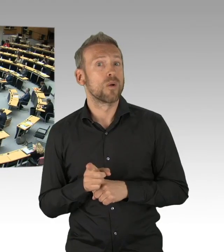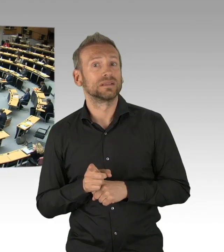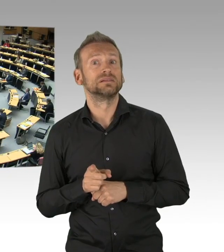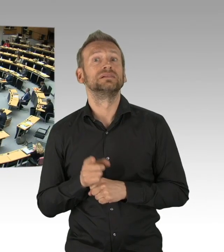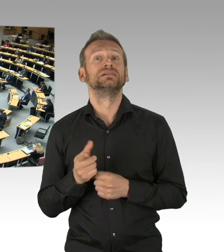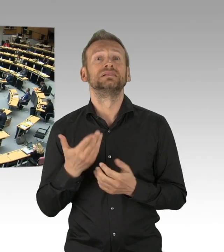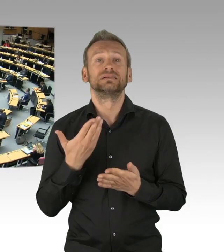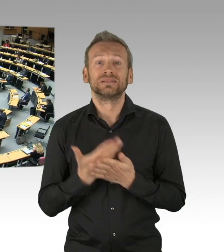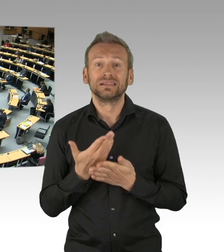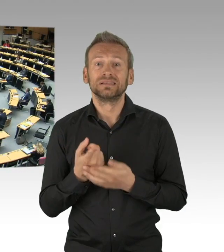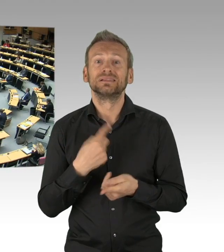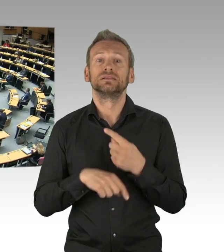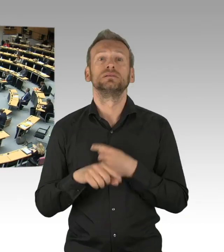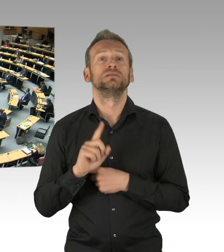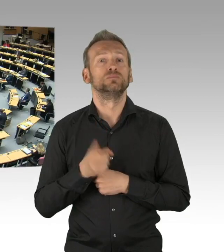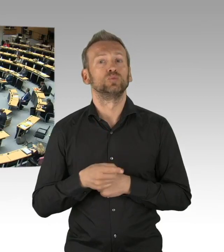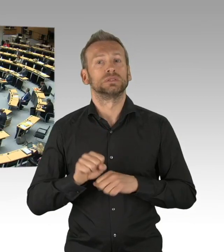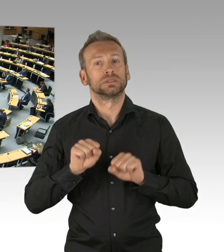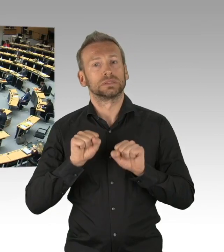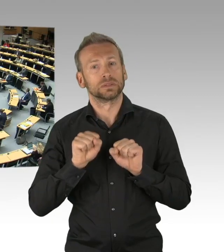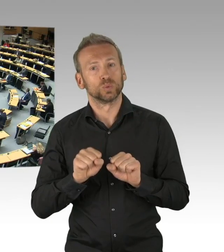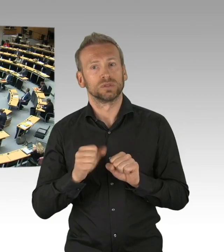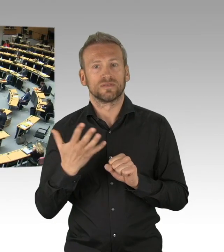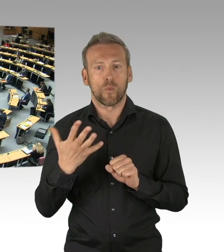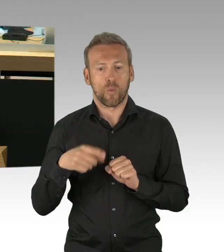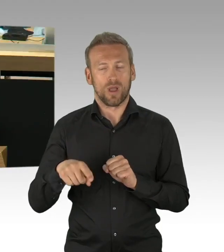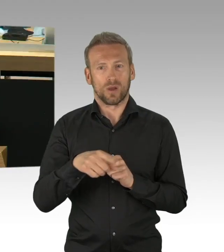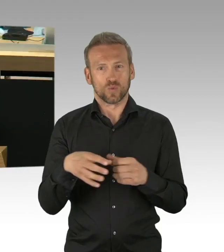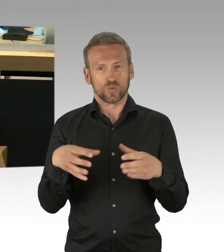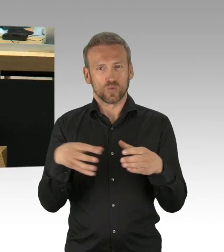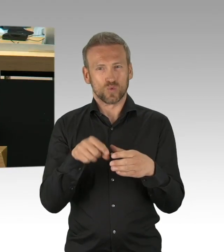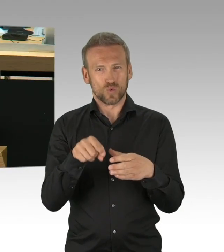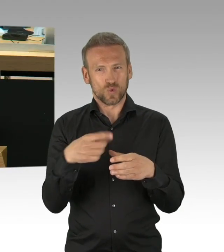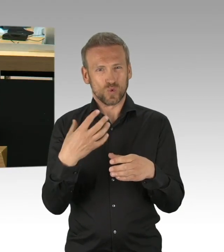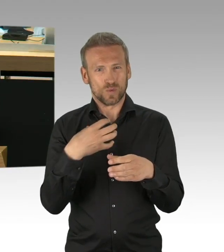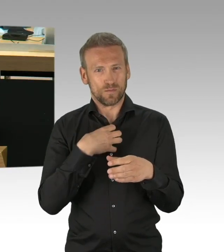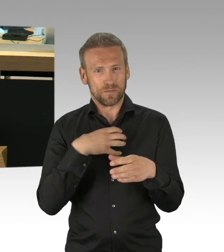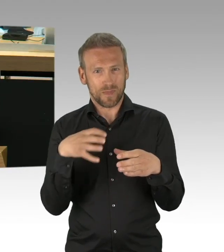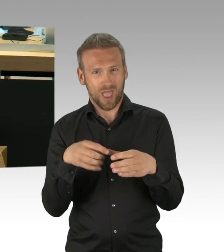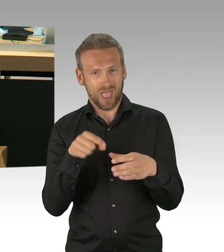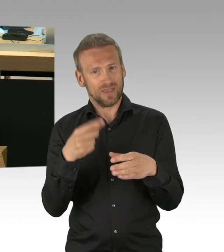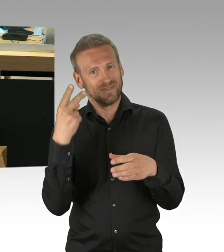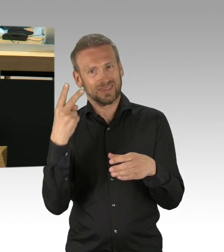Und Dank an die Expertinnen und Experten der Wissenschaft, Herrn Christian Drosten von der Charité und anderen,